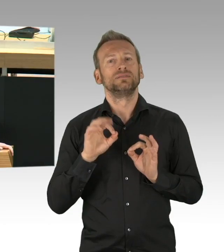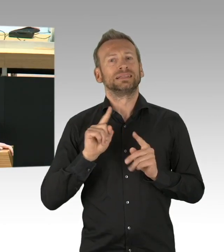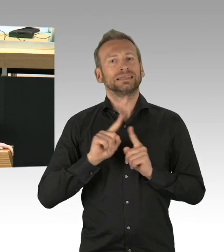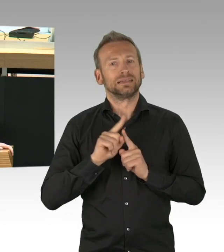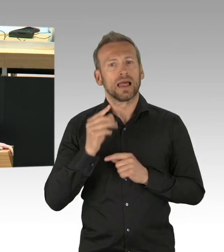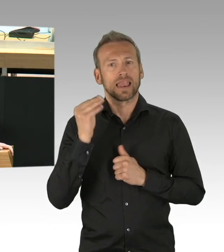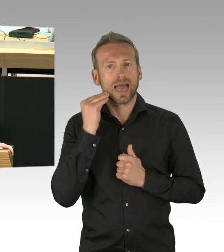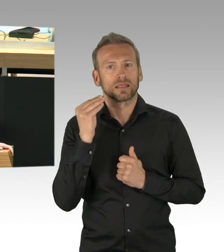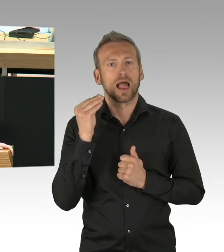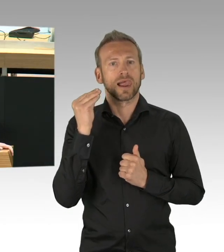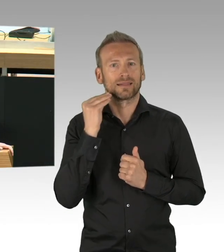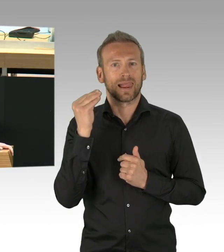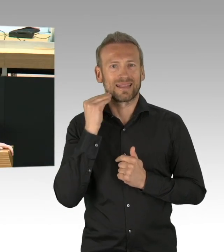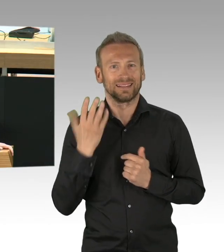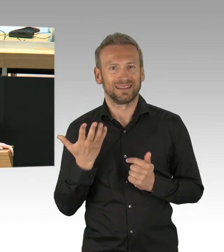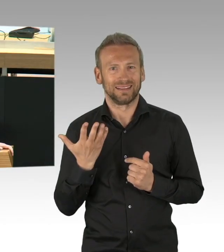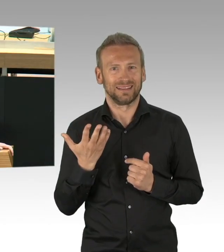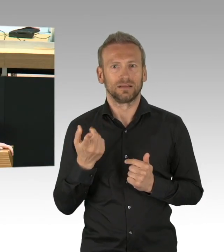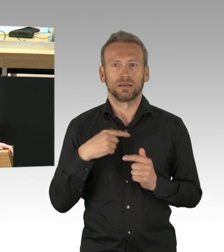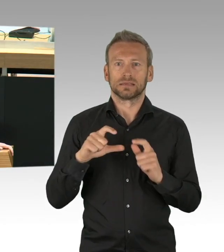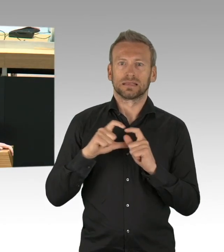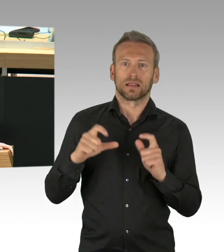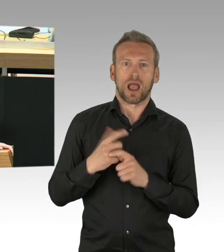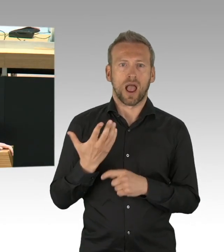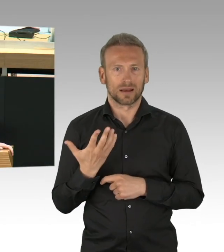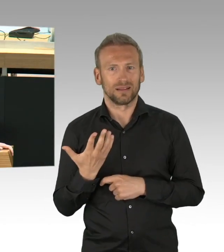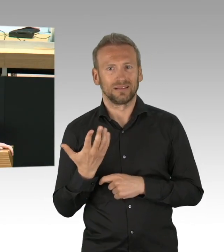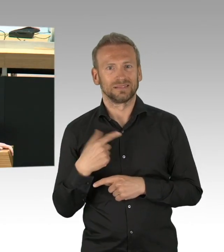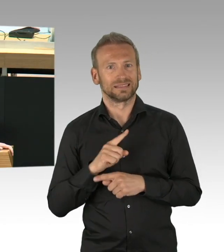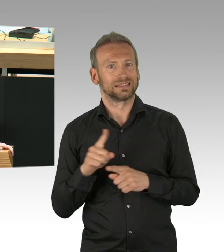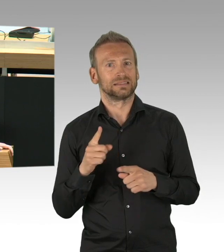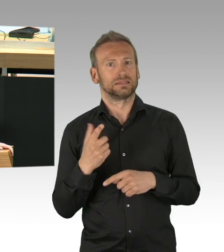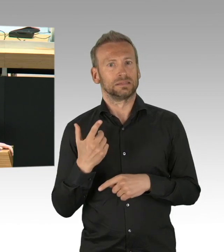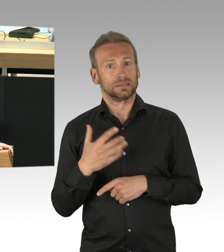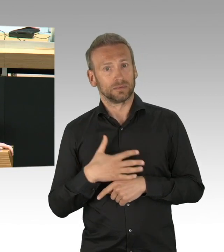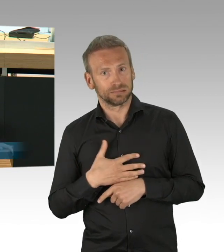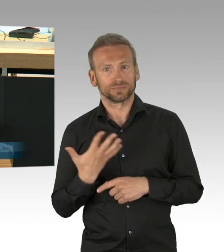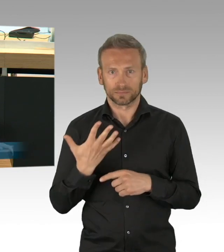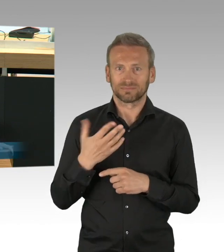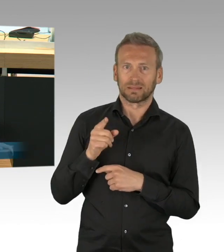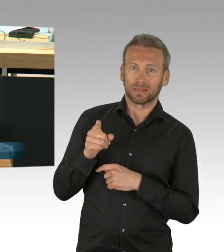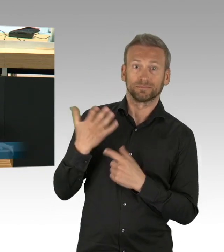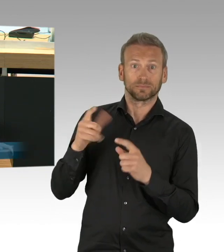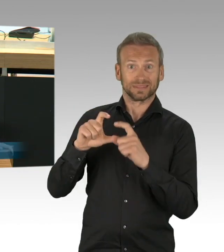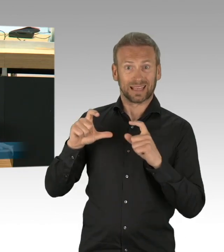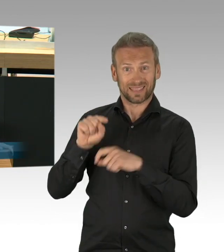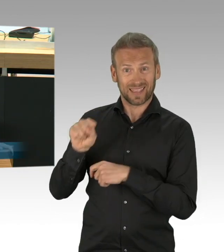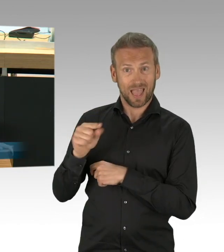dass der Senat die Zeit des Lockdowns sinnvoll nutzt, die Stadt adäquat auf kommende Lockerungen vorzubereiten,